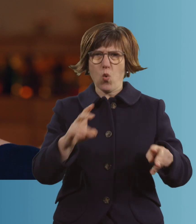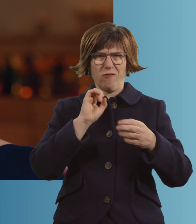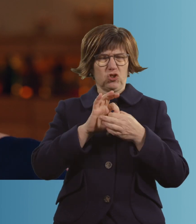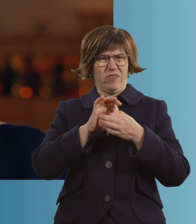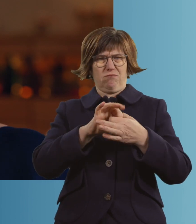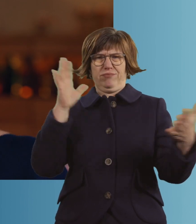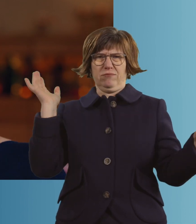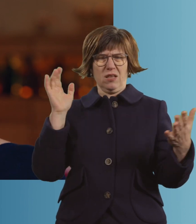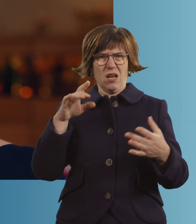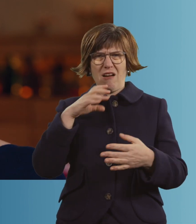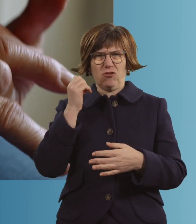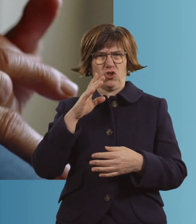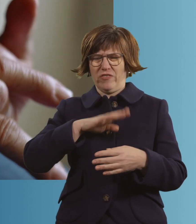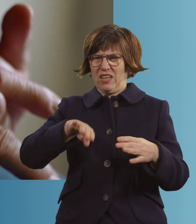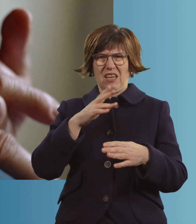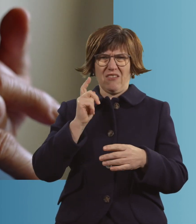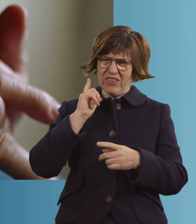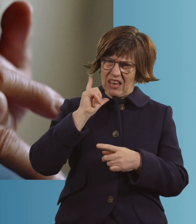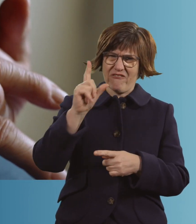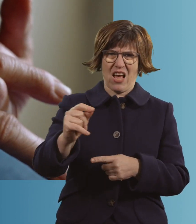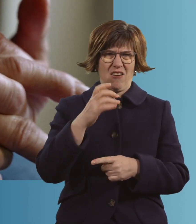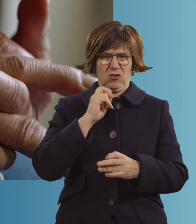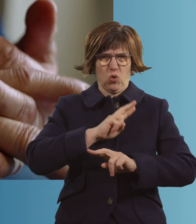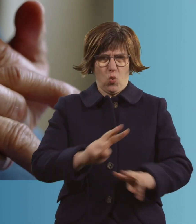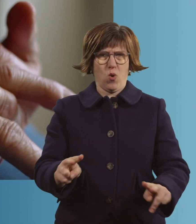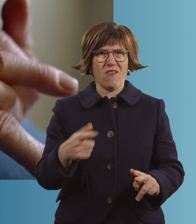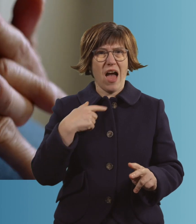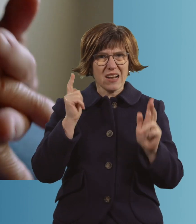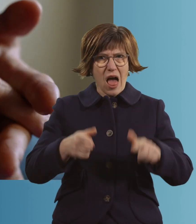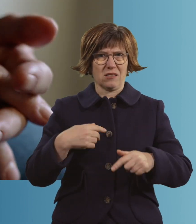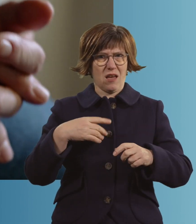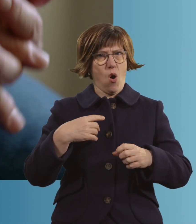und irgendwo hingehen, weggehen. Und dann lassen die mich vielleicht auch los.